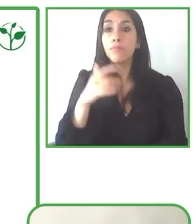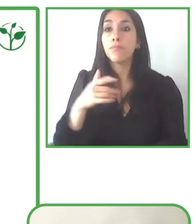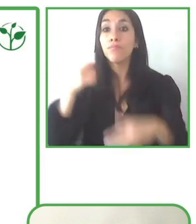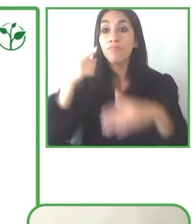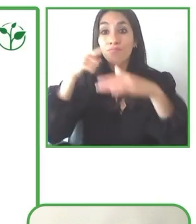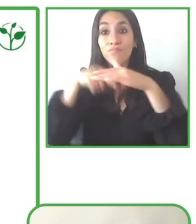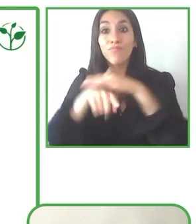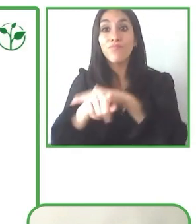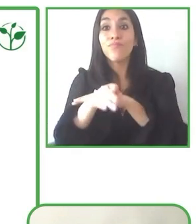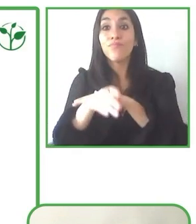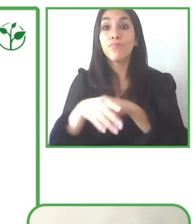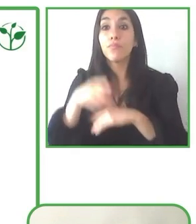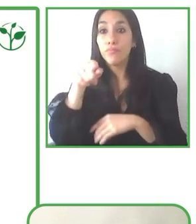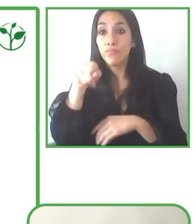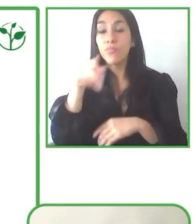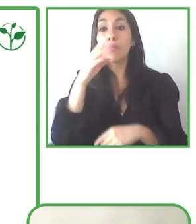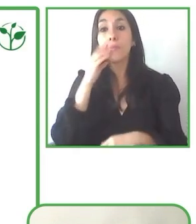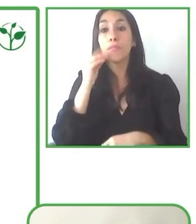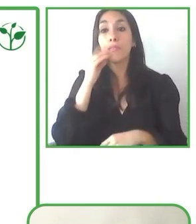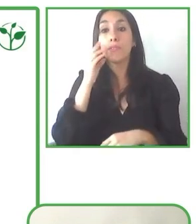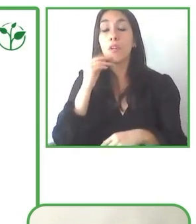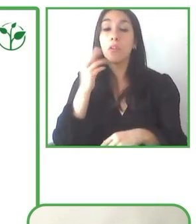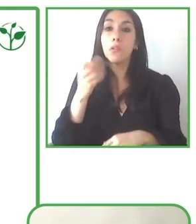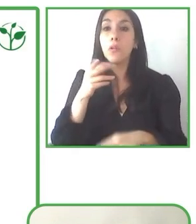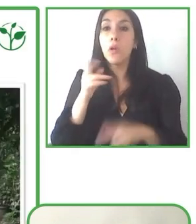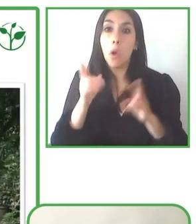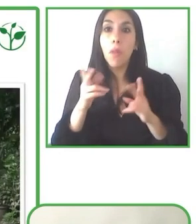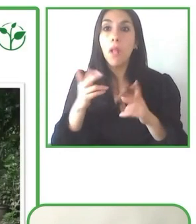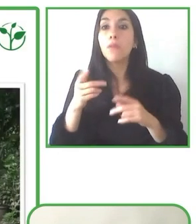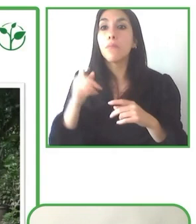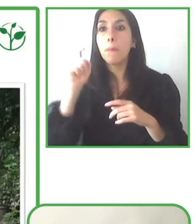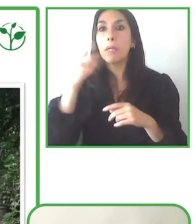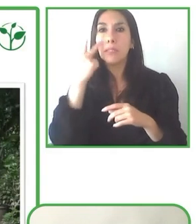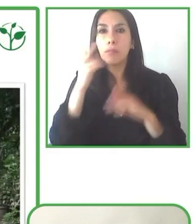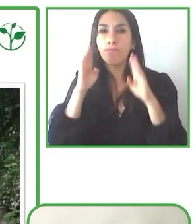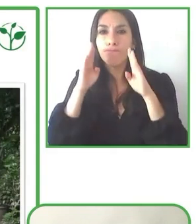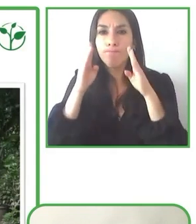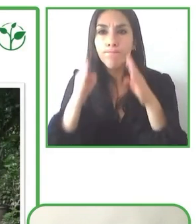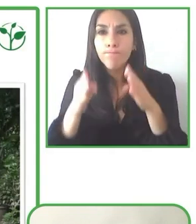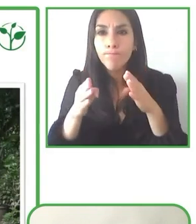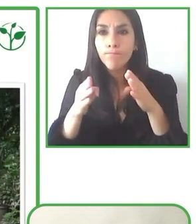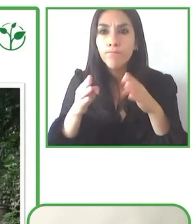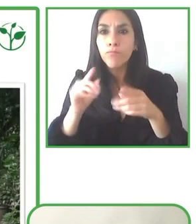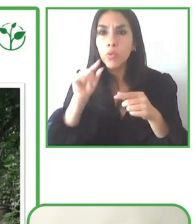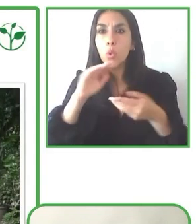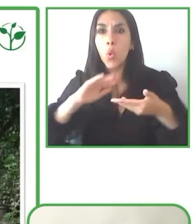por lo que también hemos visto que debemos ampliarnos hacia otro tipo de tours.